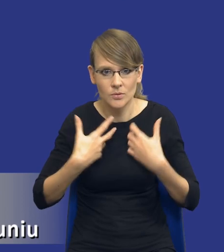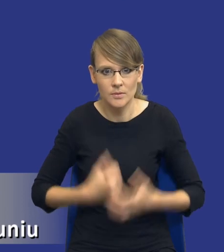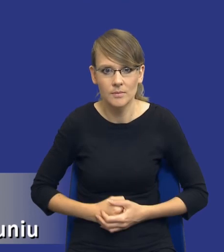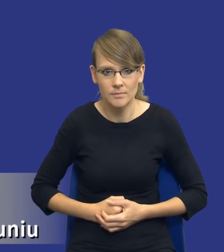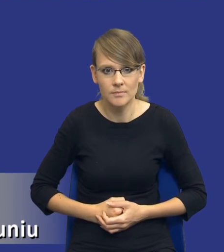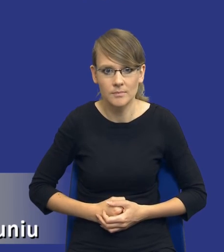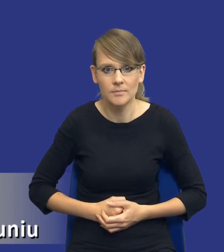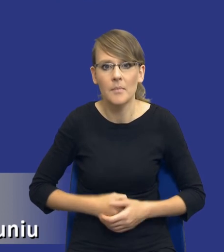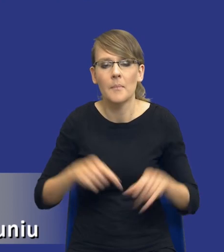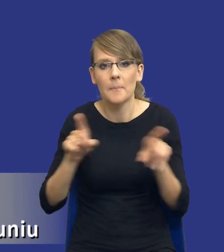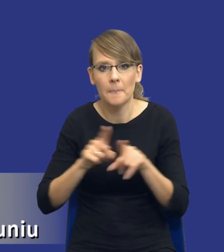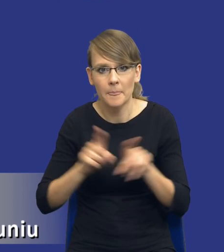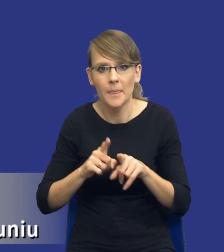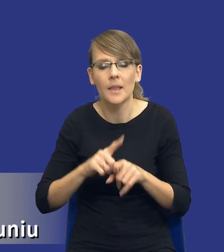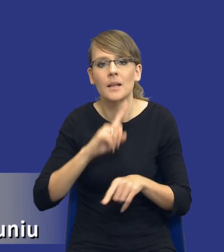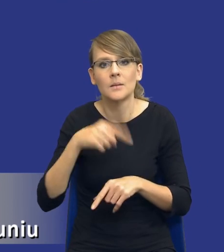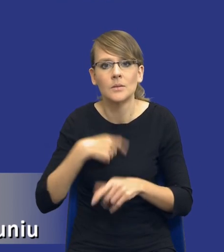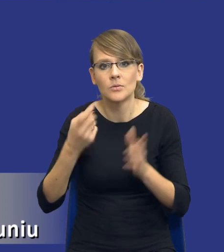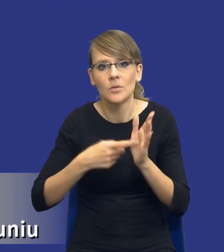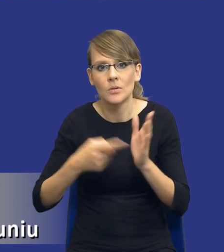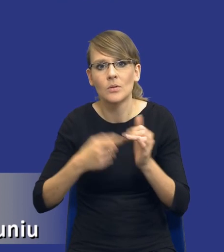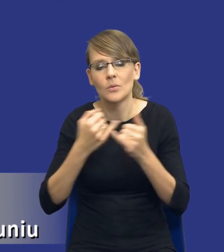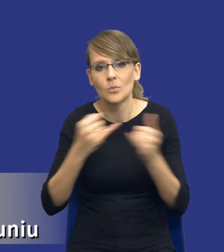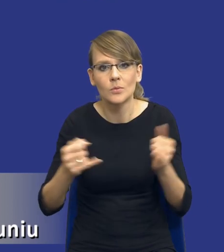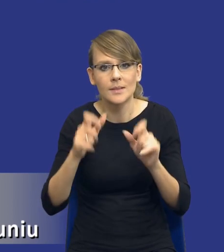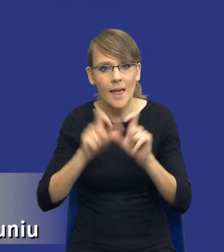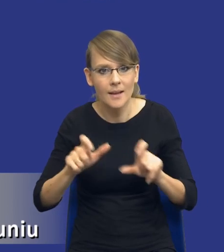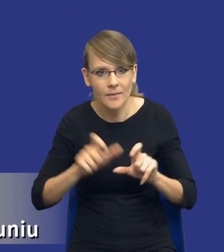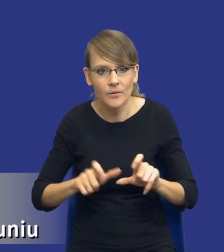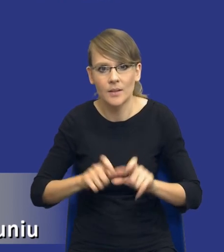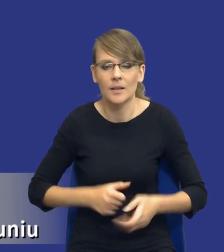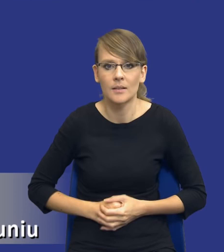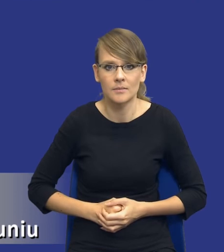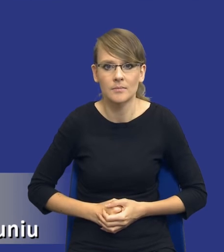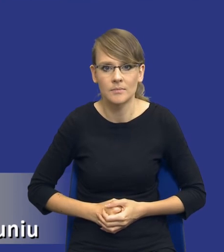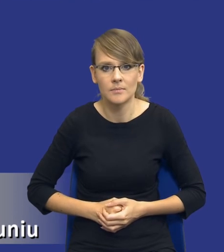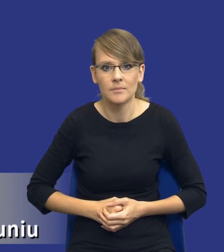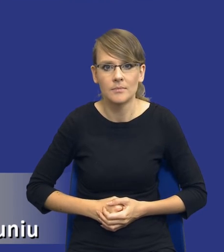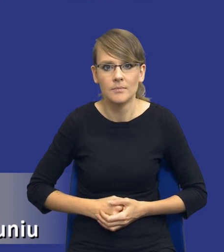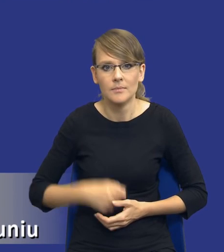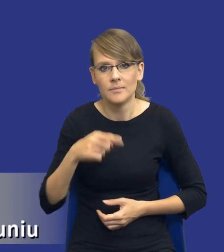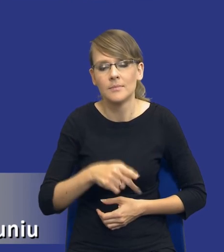tudzież żądania różnego rodzaju certyfikatów, które będą w zakresie